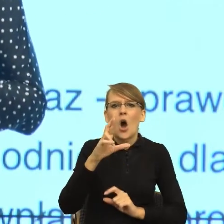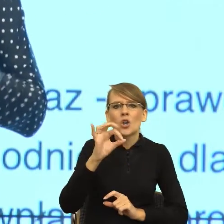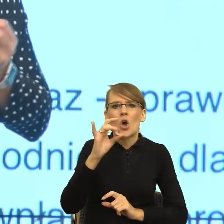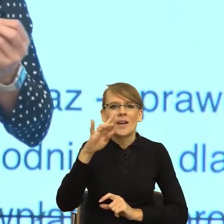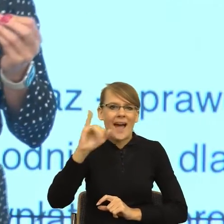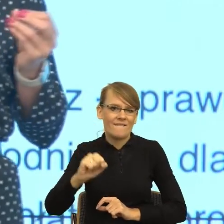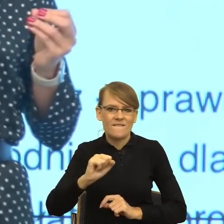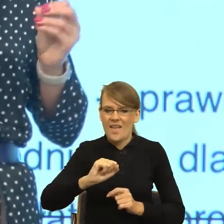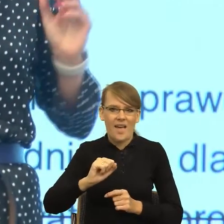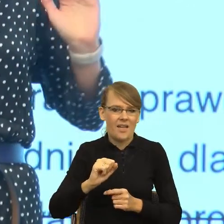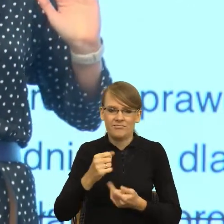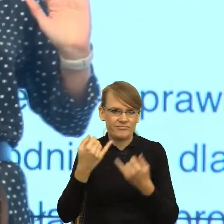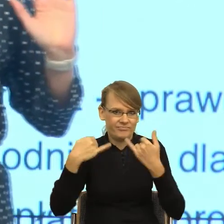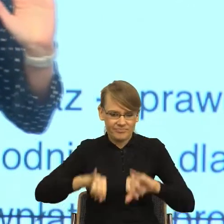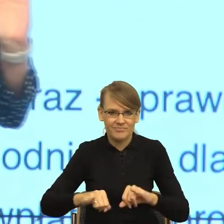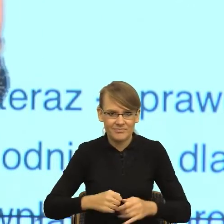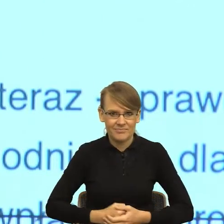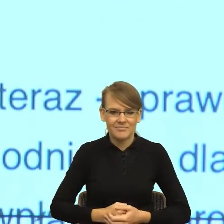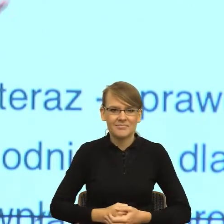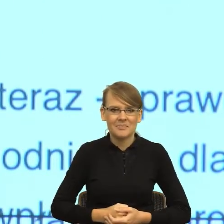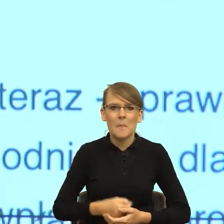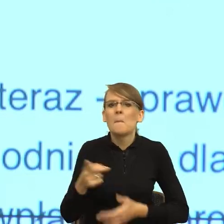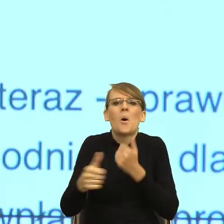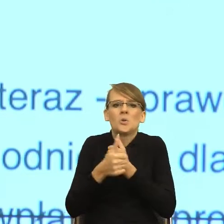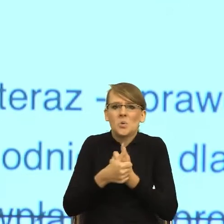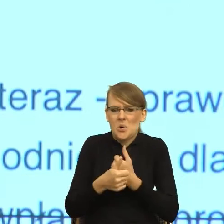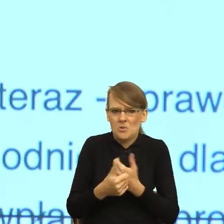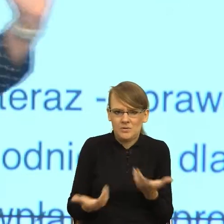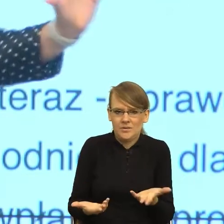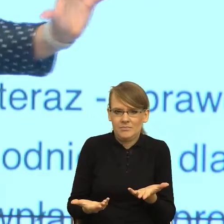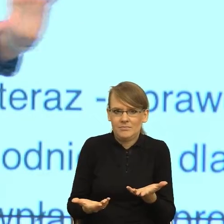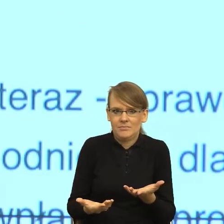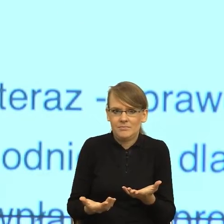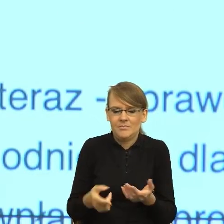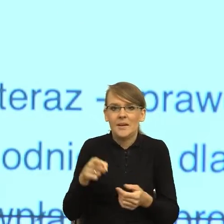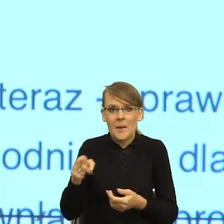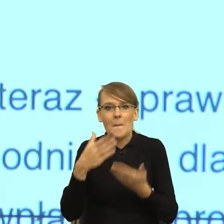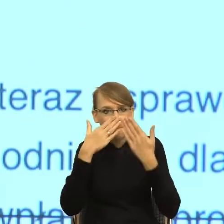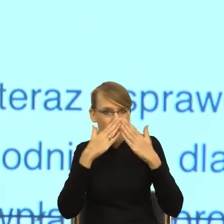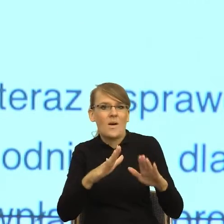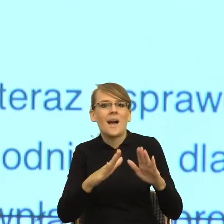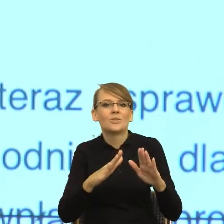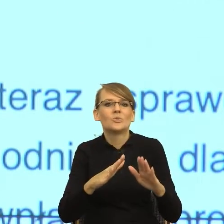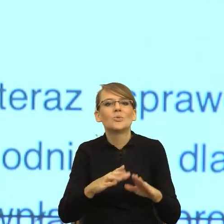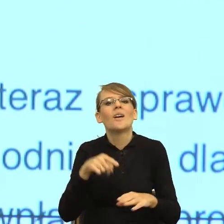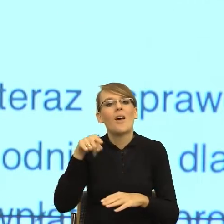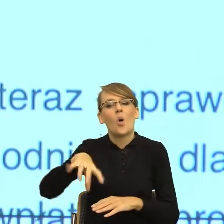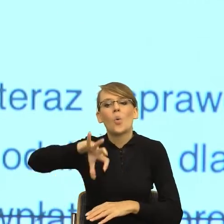co one robią? One mówią, czy one pokazują, że ktoś należy do danej grupy językowej, a ktoś nie należy?